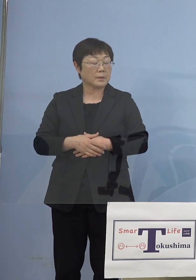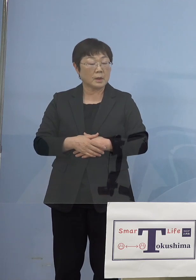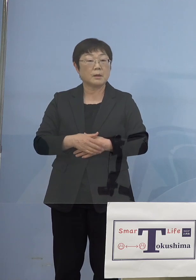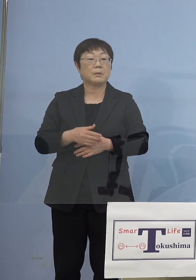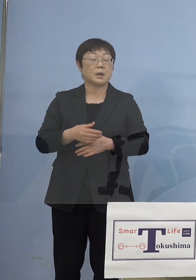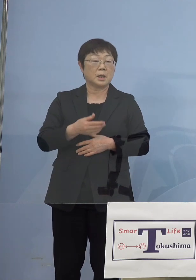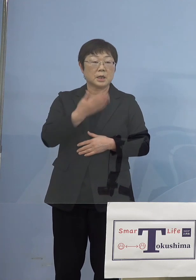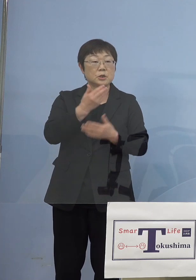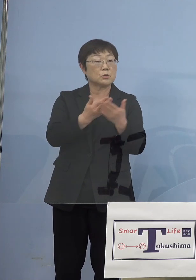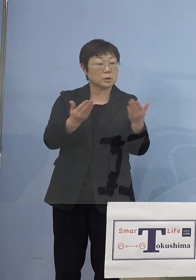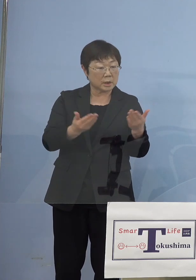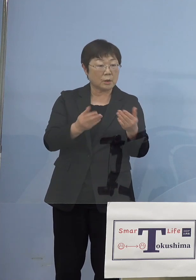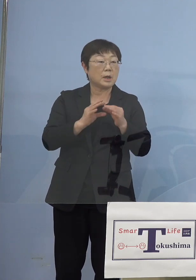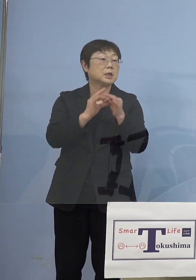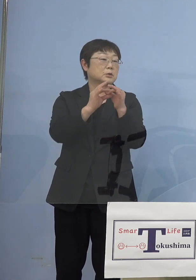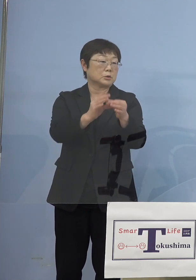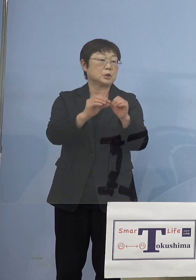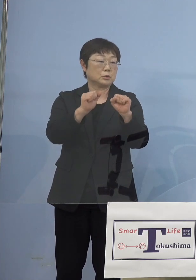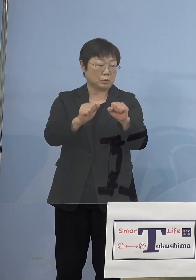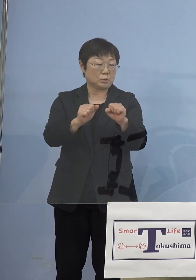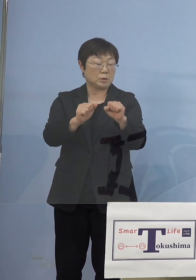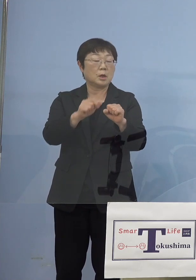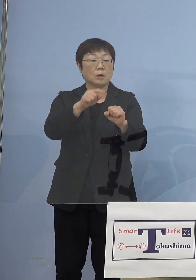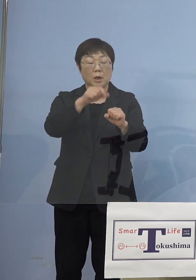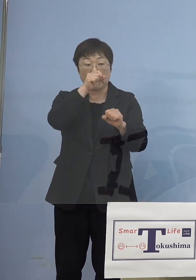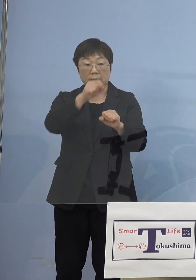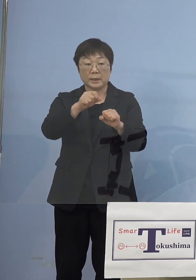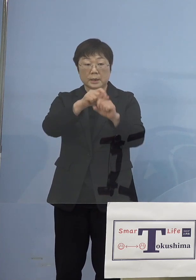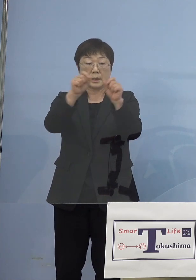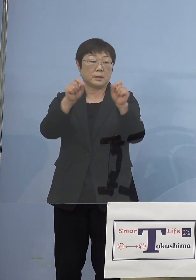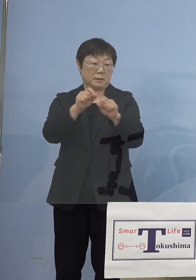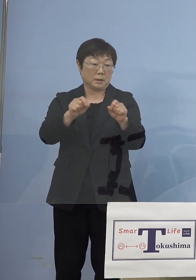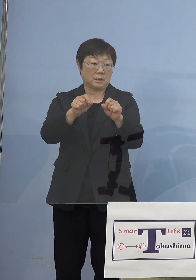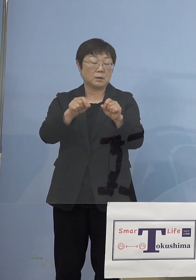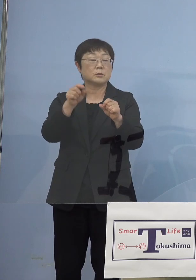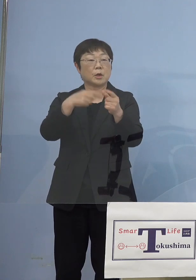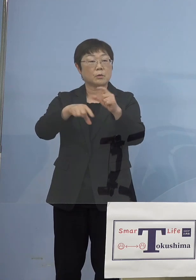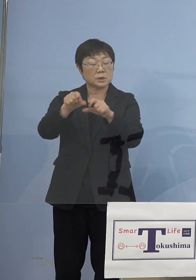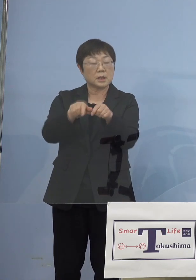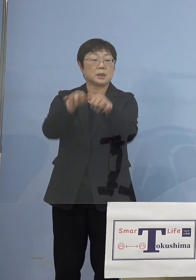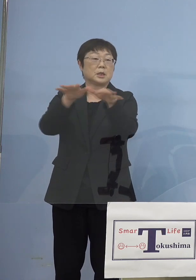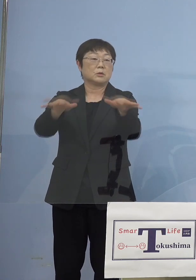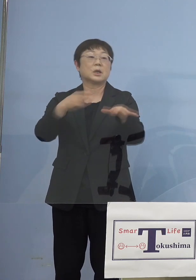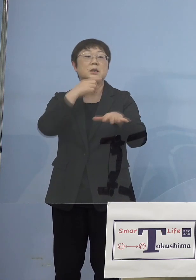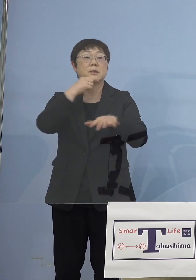これで一つの成功事例として それをより広げて行こうと